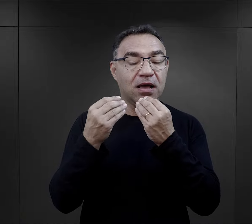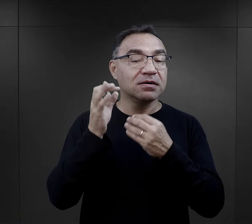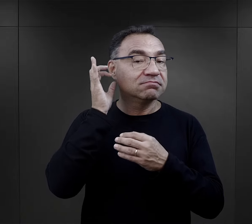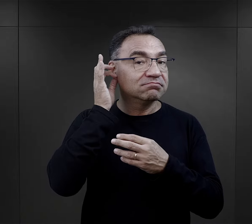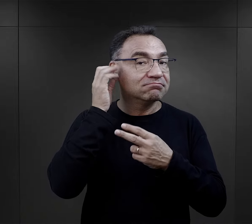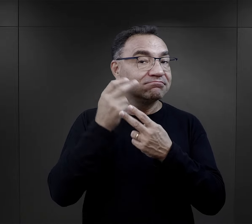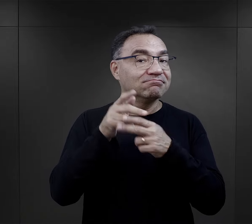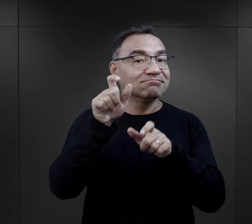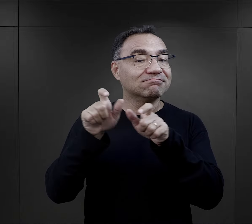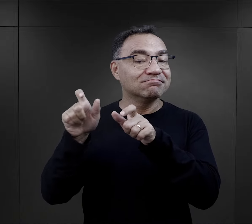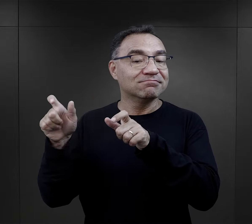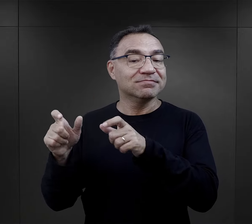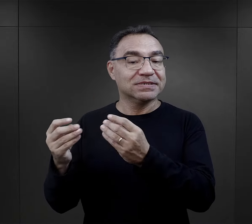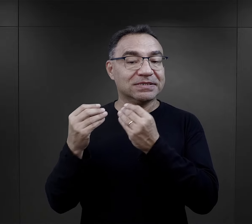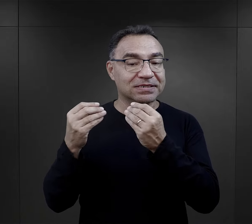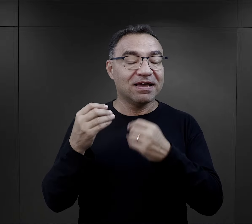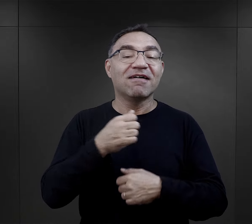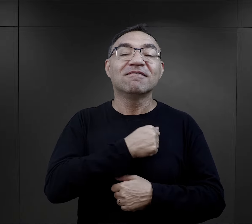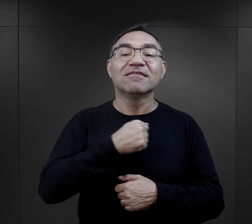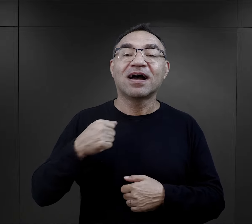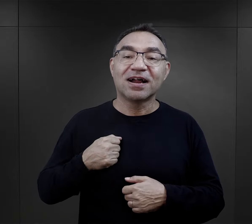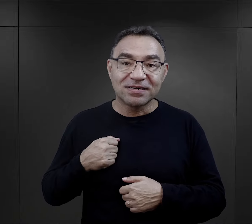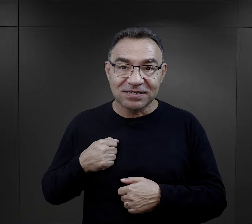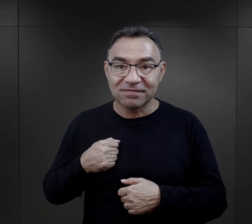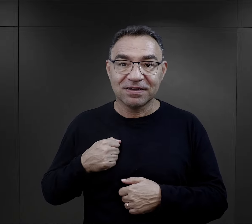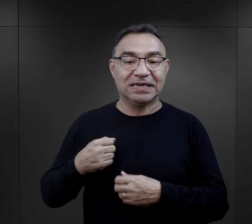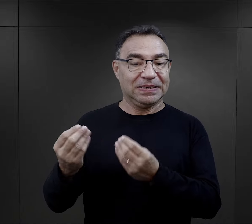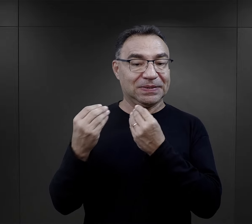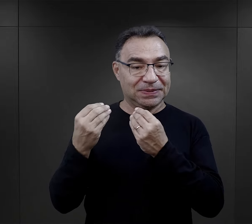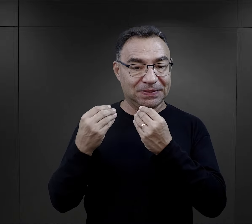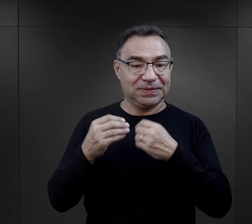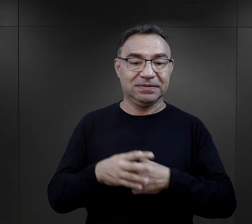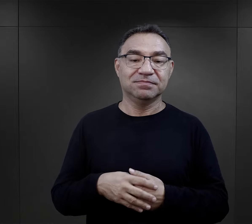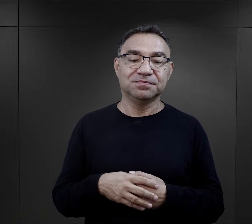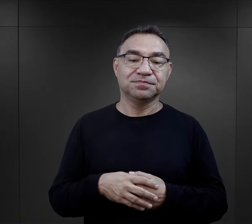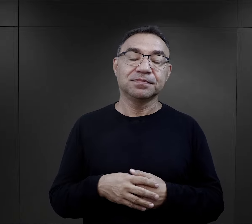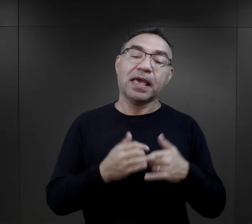a jej nauczycielkami polskiego były więźniarki – Warszawianki.